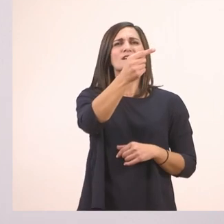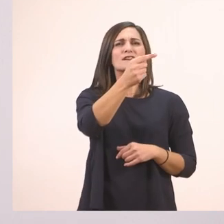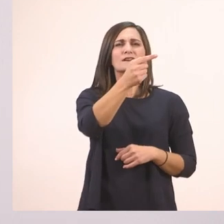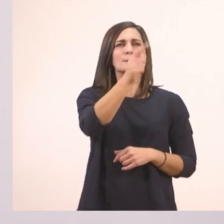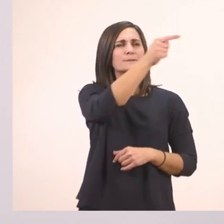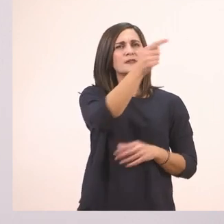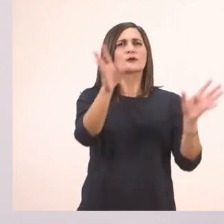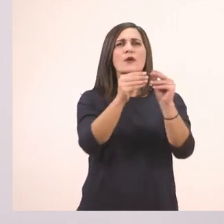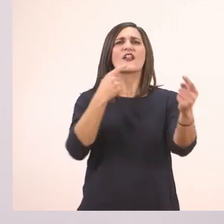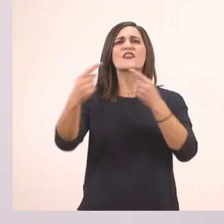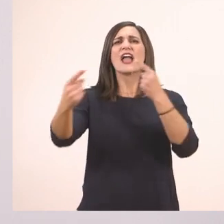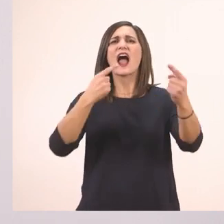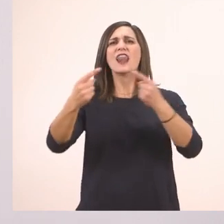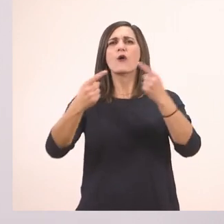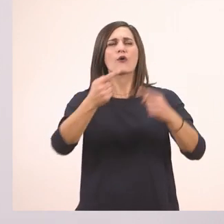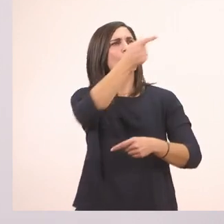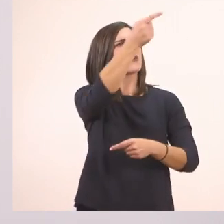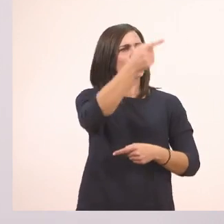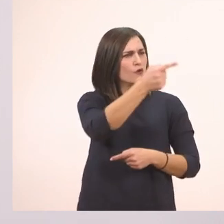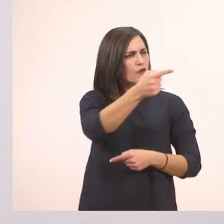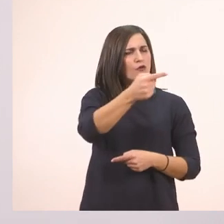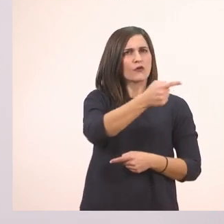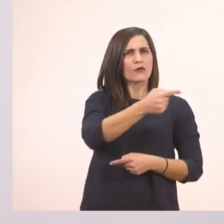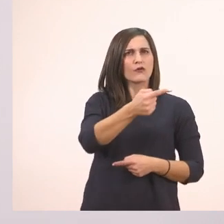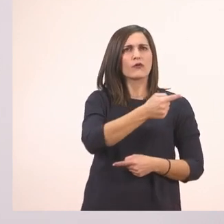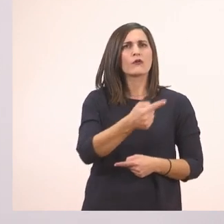Μία παύλα διαλόγου, δεύτερη, τρίτη, τέταρτη.